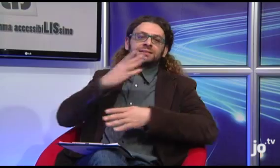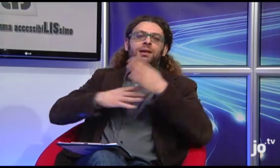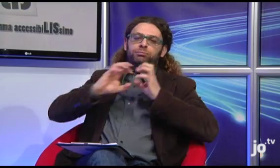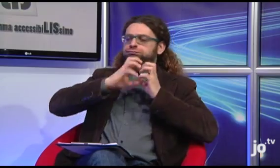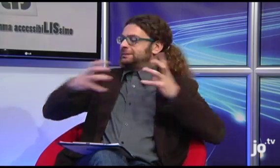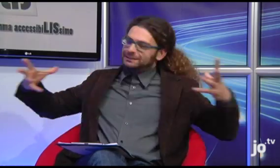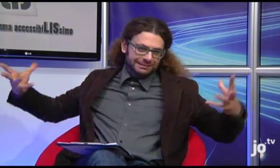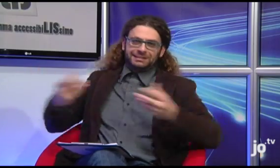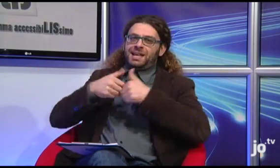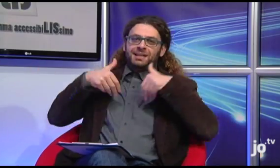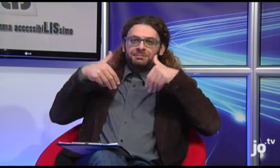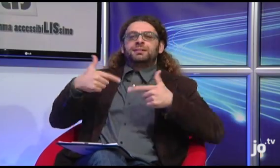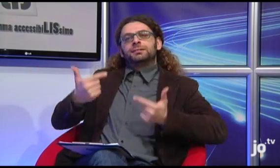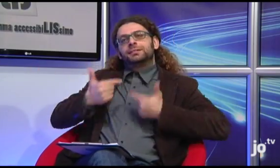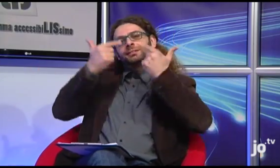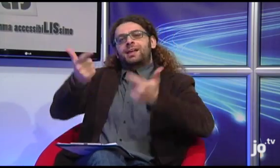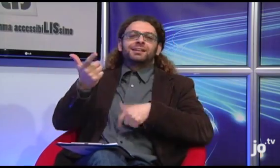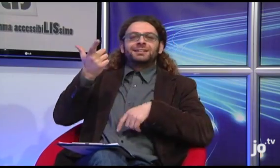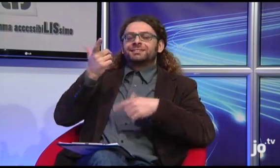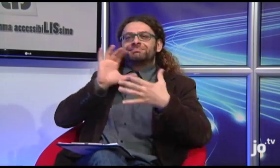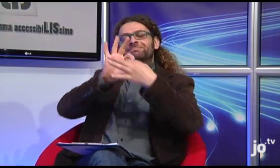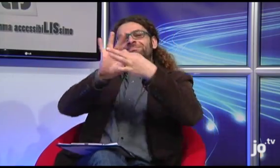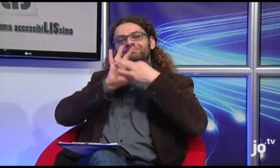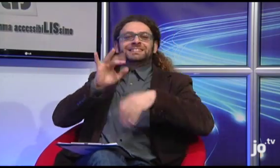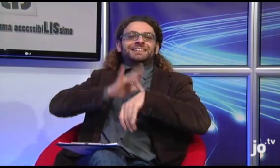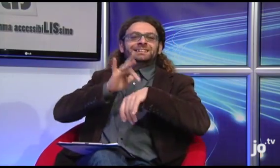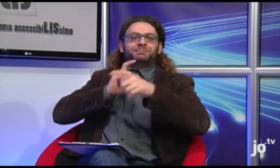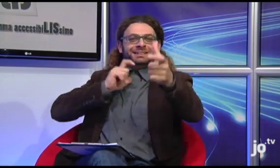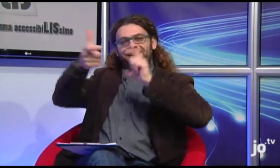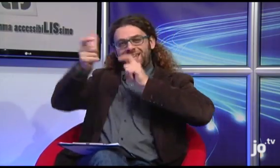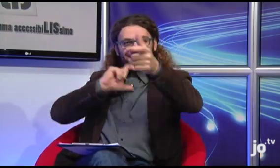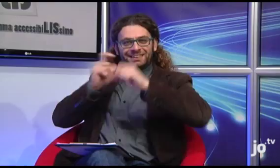insieme a tutti gli altri disabili, in uno scambio emotivo reciproco.